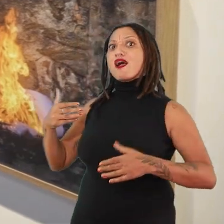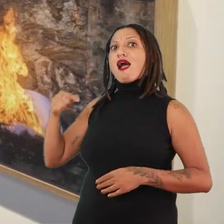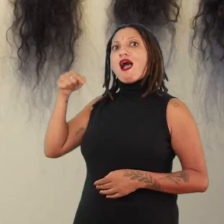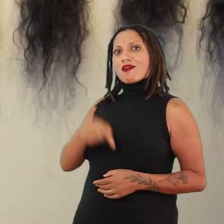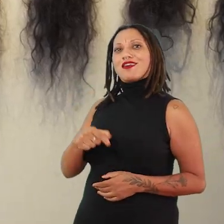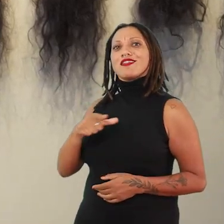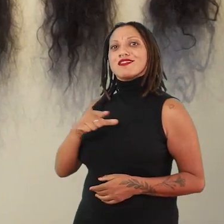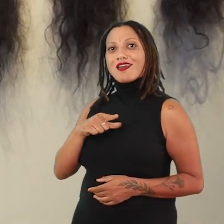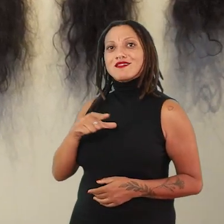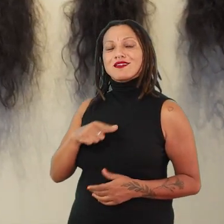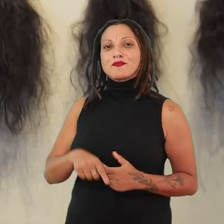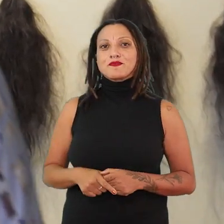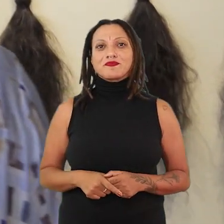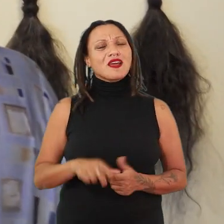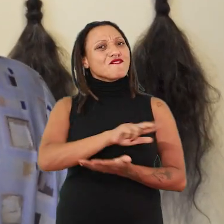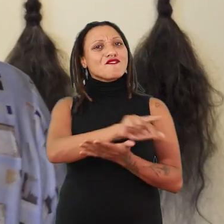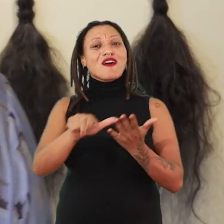Então assim, é por isso que eu falo, são várias camadas,